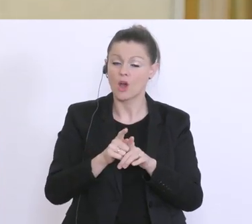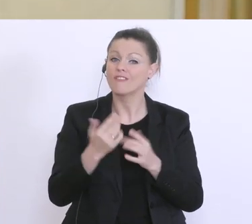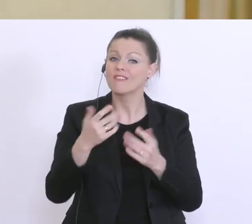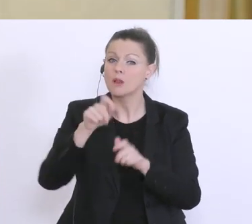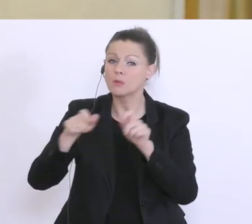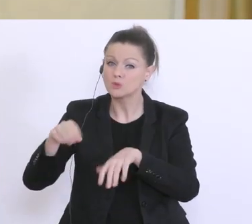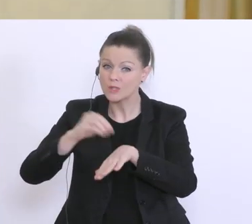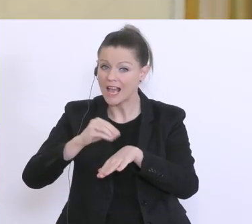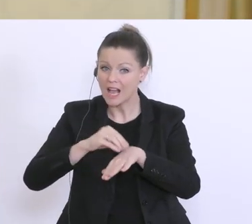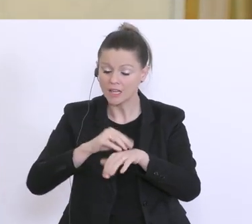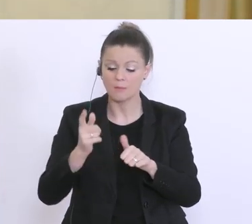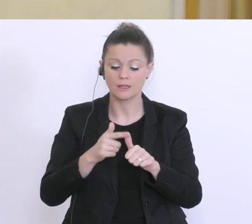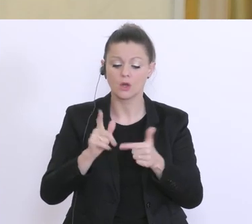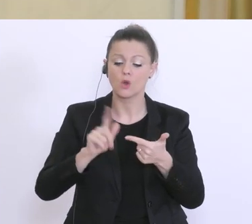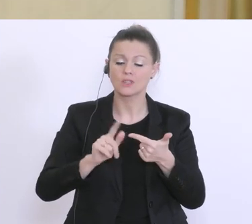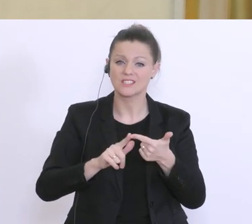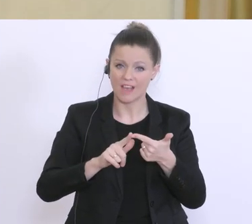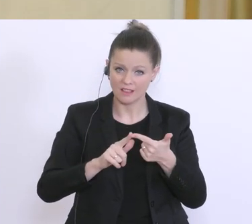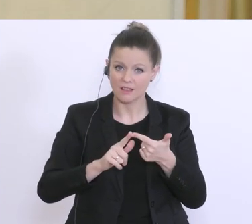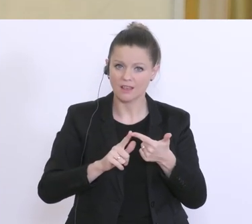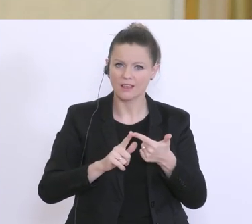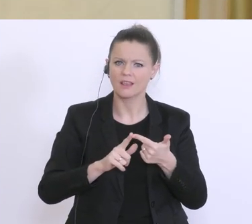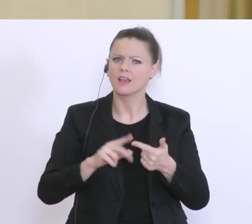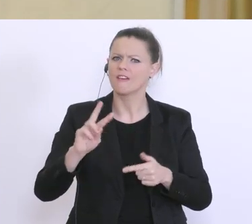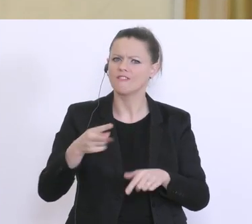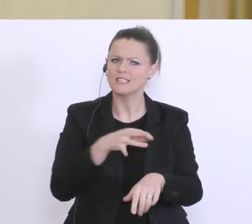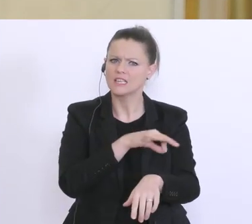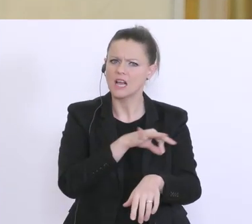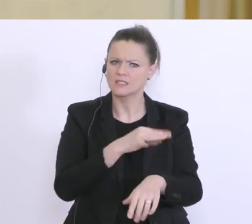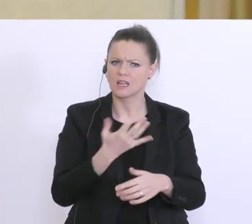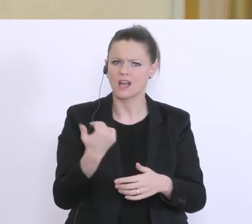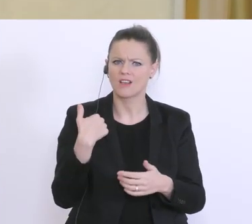das wäre die eine Frage. Und die 2: der Vizekanzler hat heute gemeint,